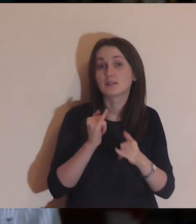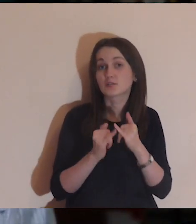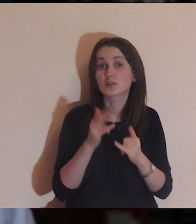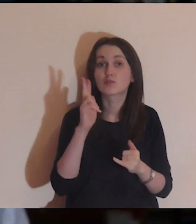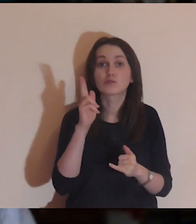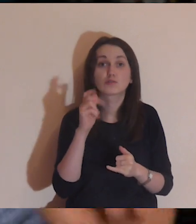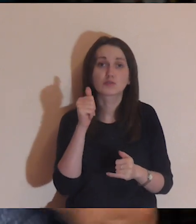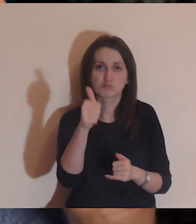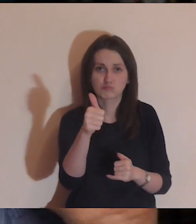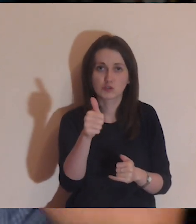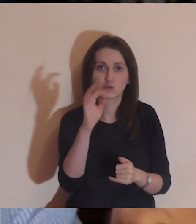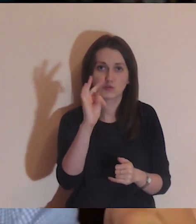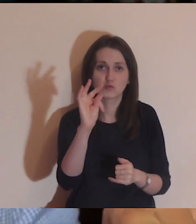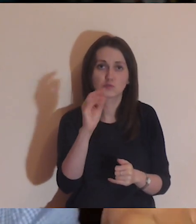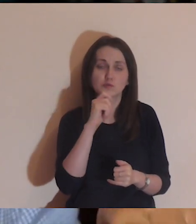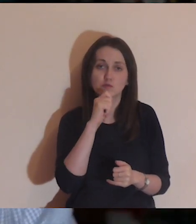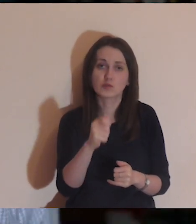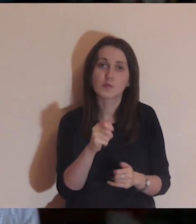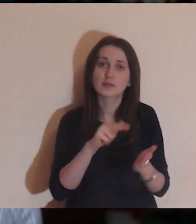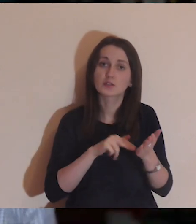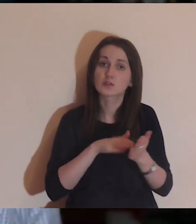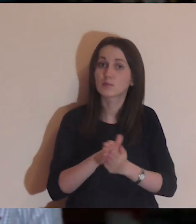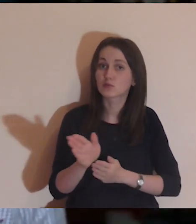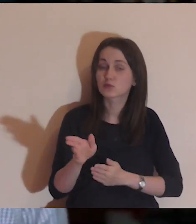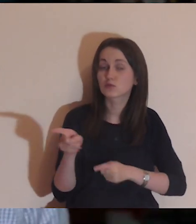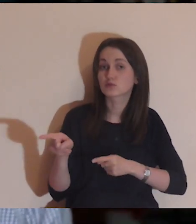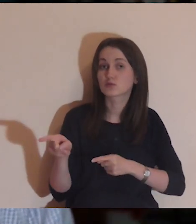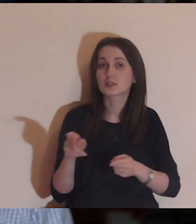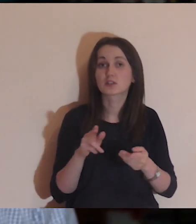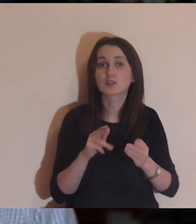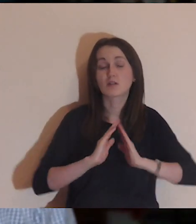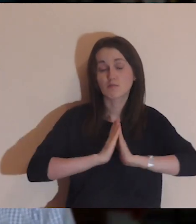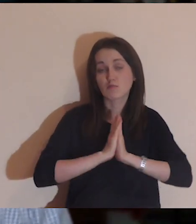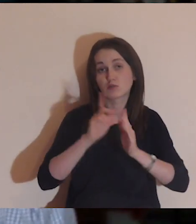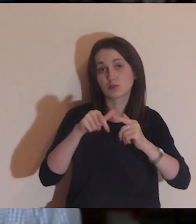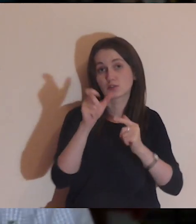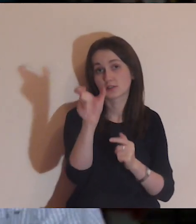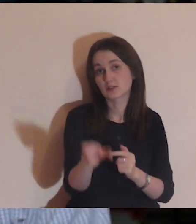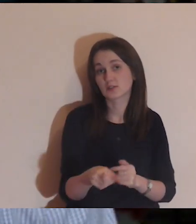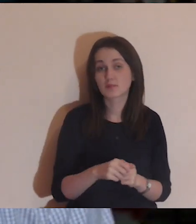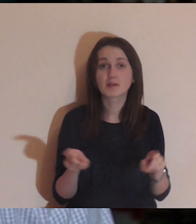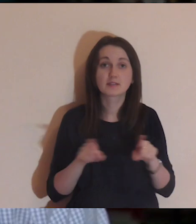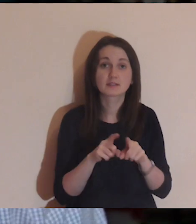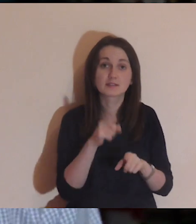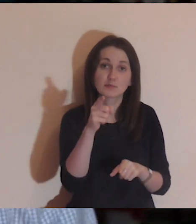i jak ktoś polajkuje twój komentarz, to znaczy, że na początku medytacji będzie się za ciebie modlił.